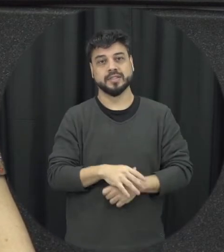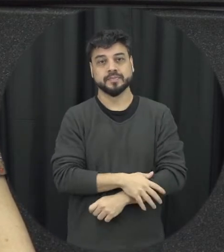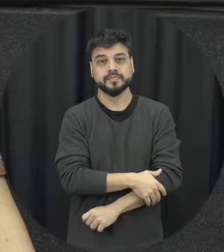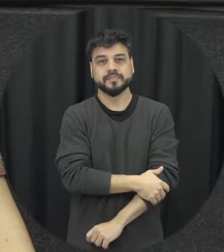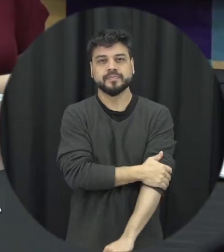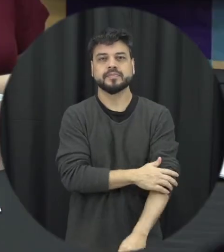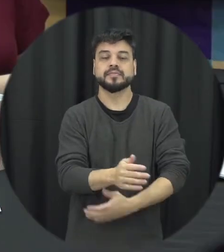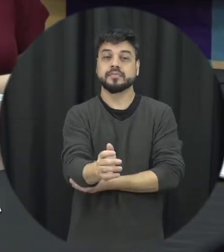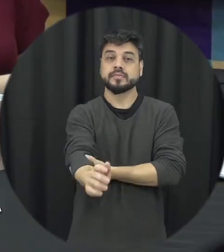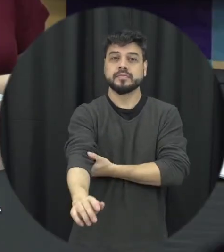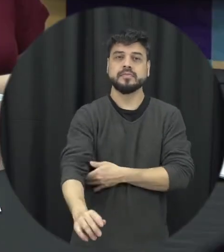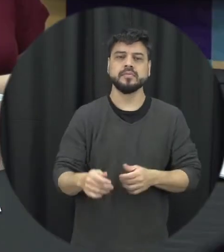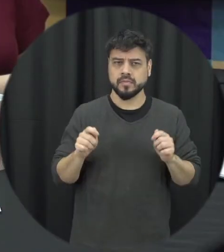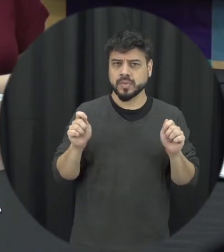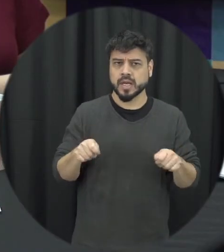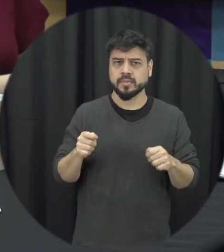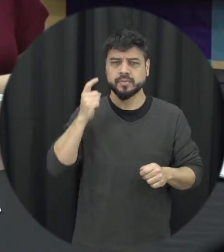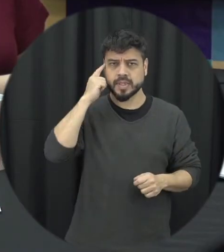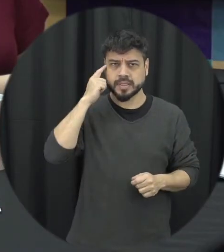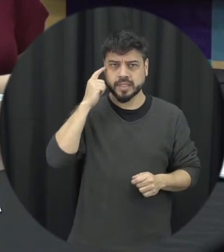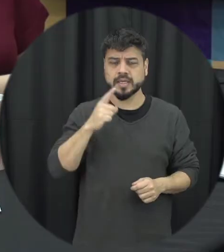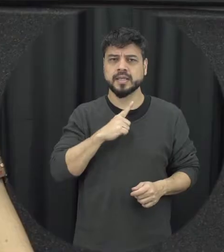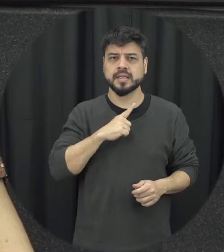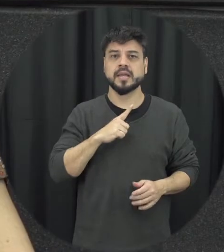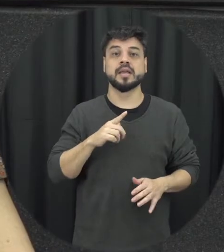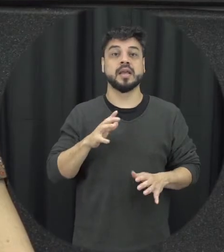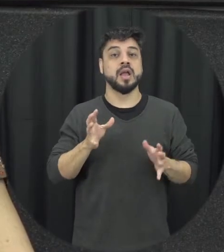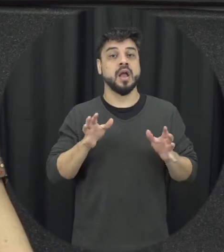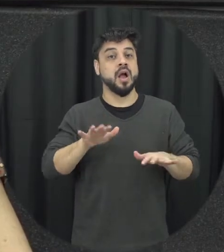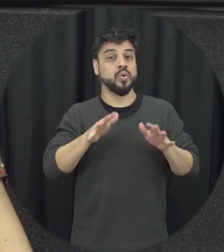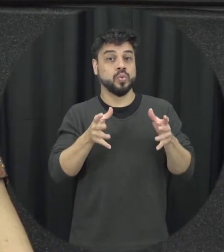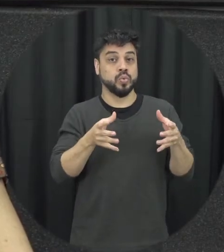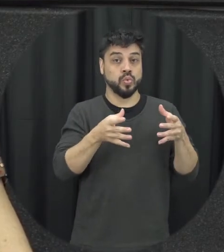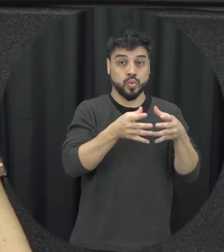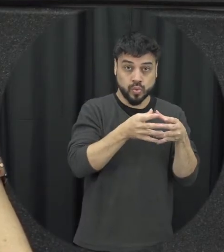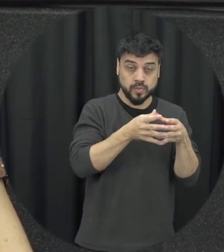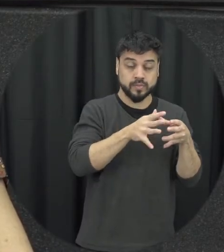gente pode pensar que claro existem determinados públicos se a gente for olhar tempo de pesquisa a